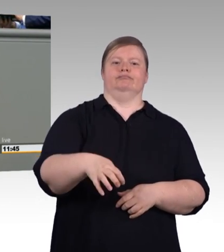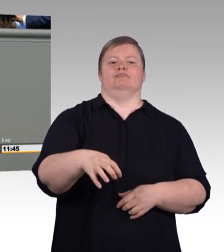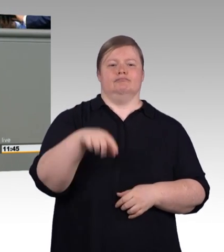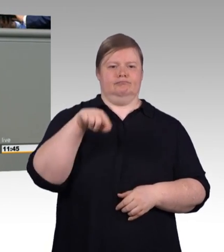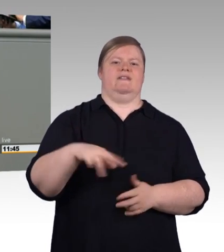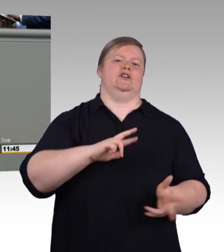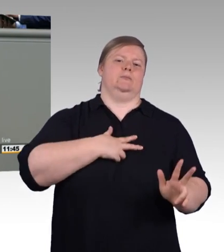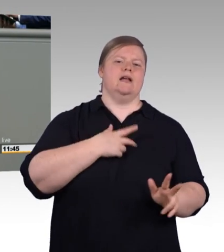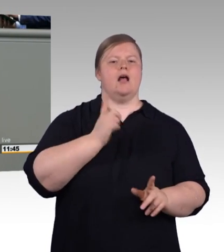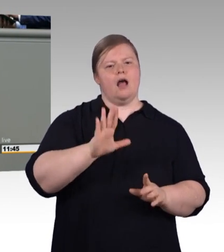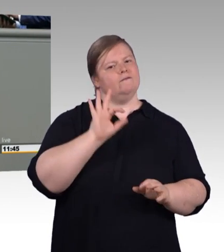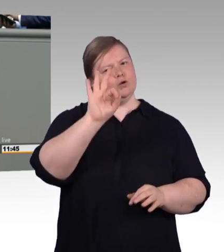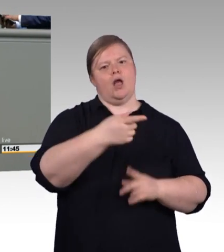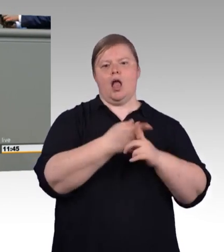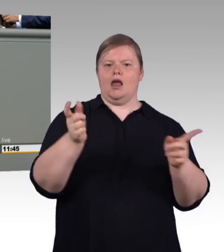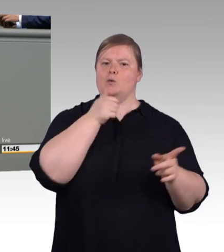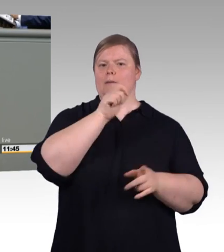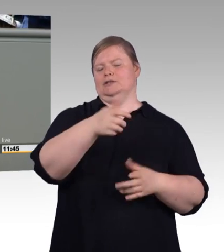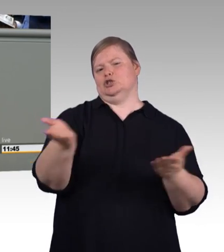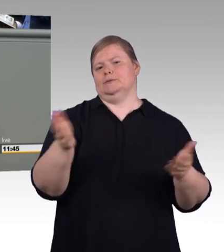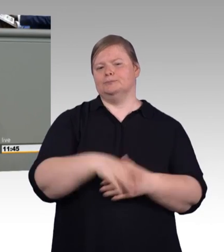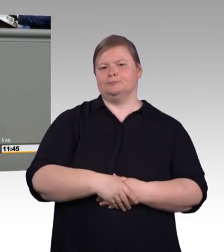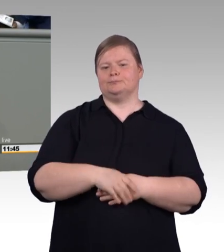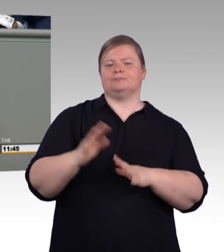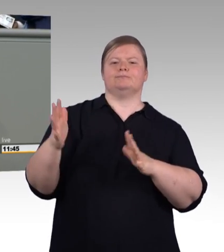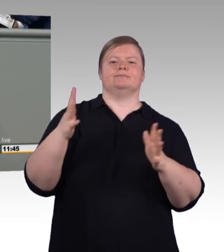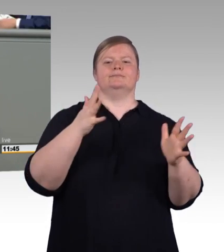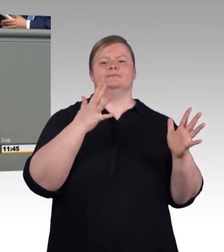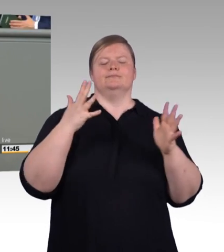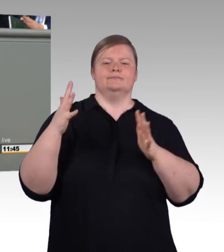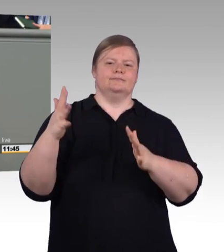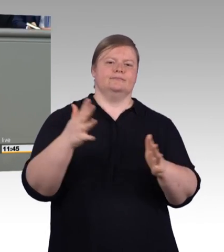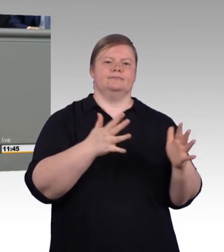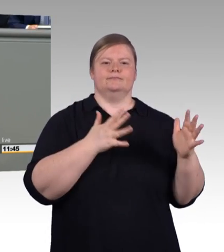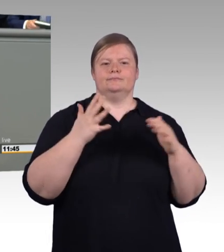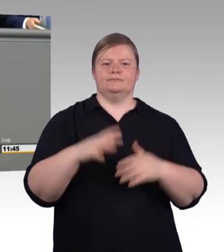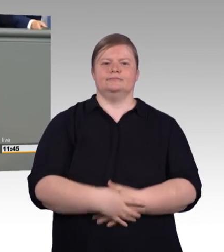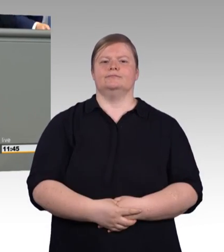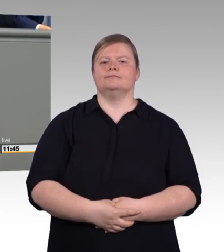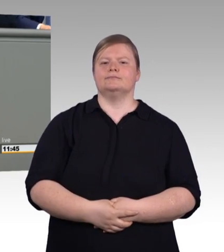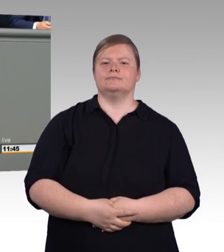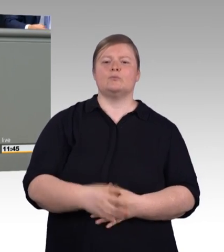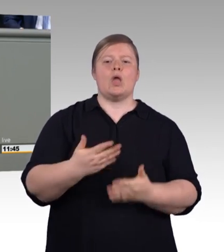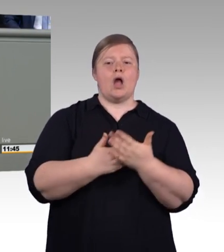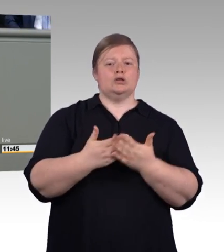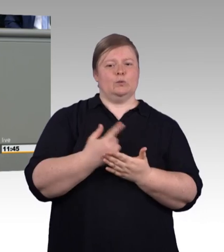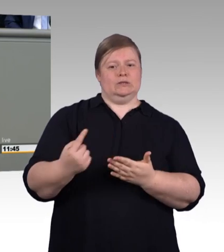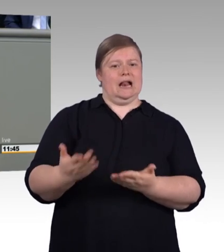und ihr seid keine Bittsteller. (Beifall) Wir freuen uns auch, dass diese Regelung